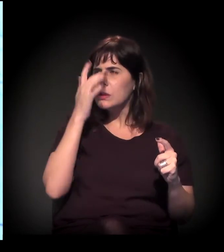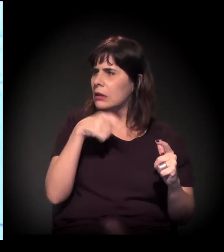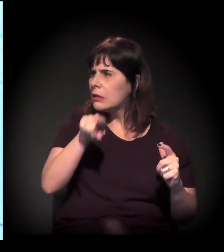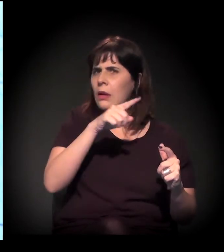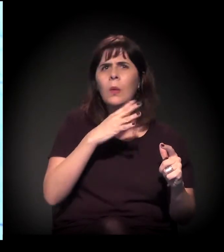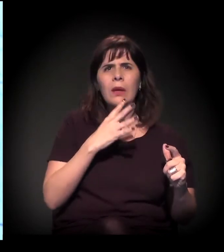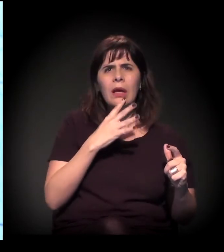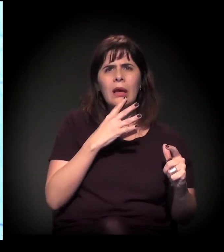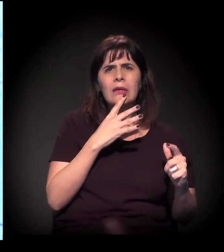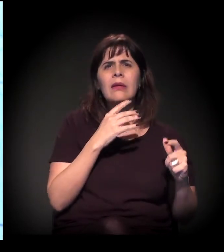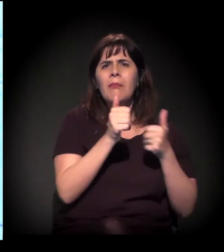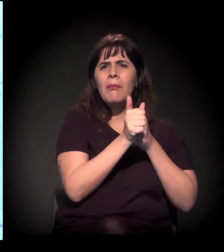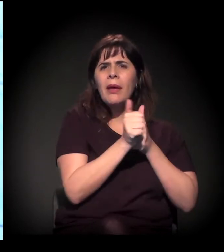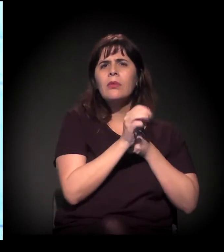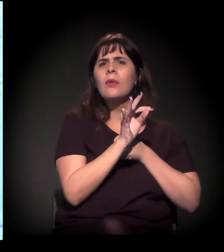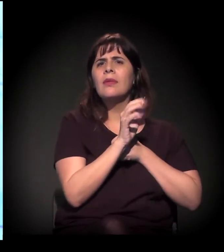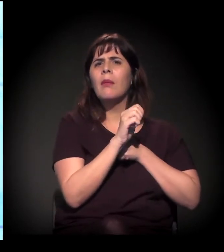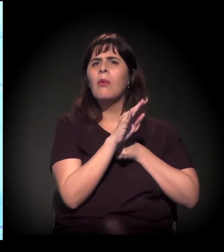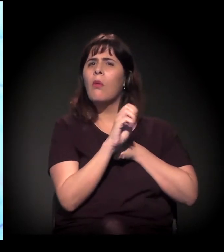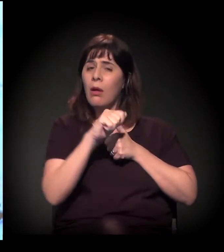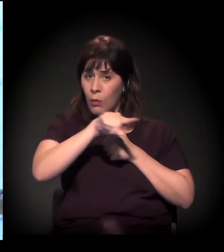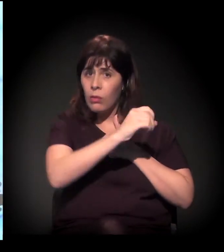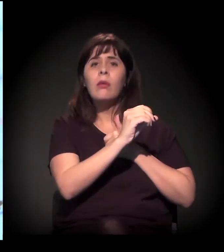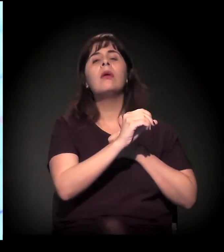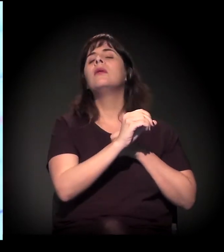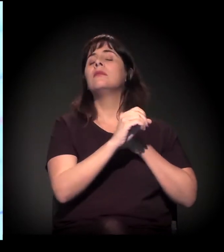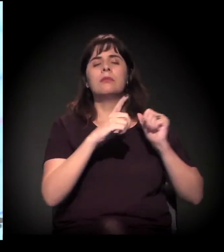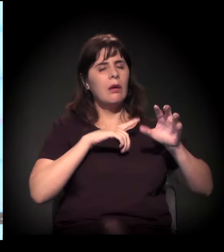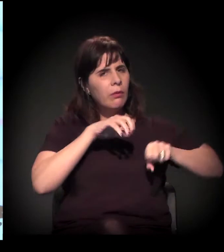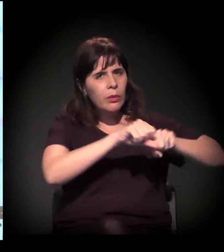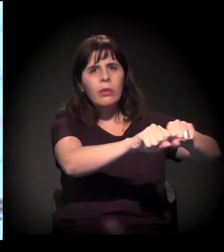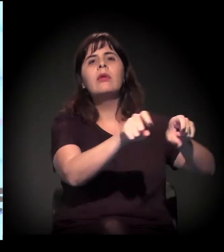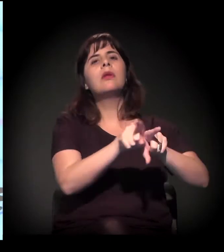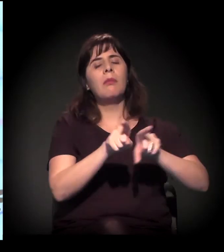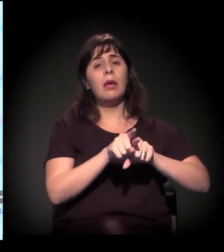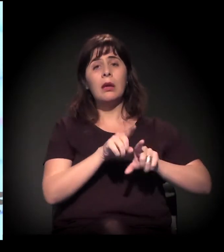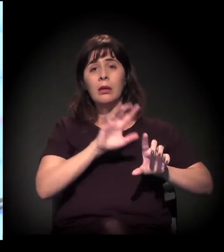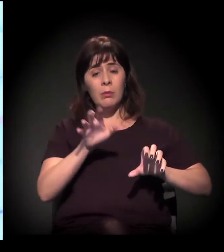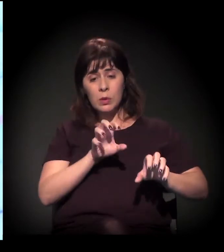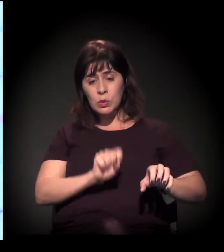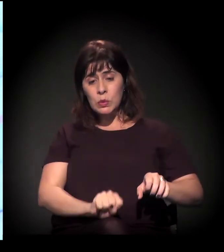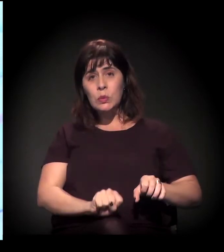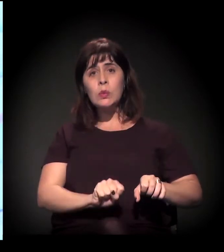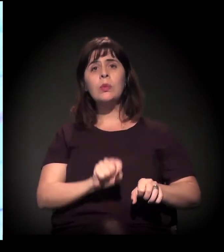Esse processo de ocupação é intenso. E também no trecho Sul, na região de Parelheiros e tudo mais,